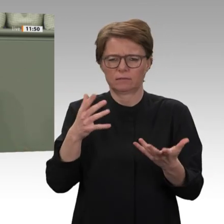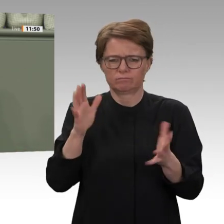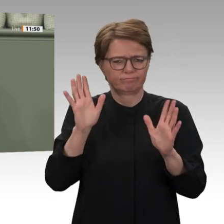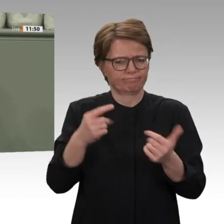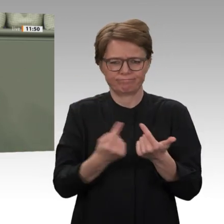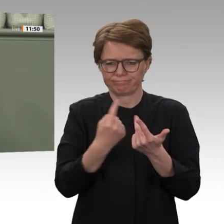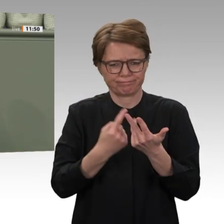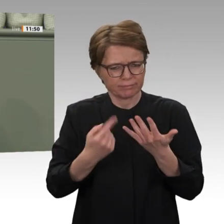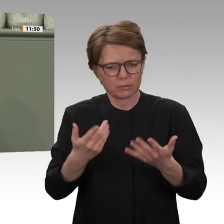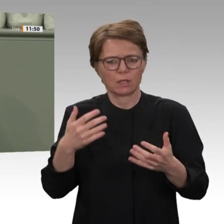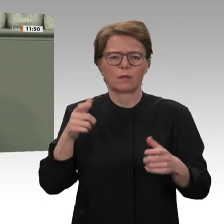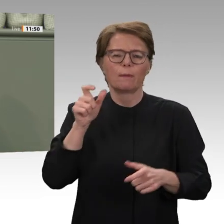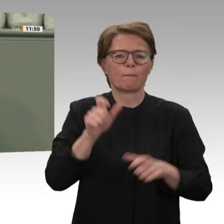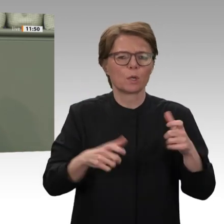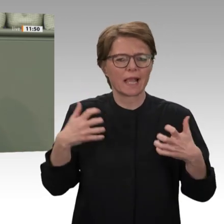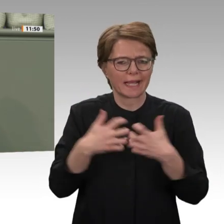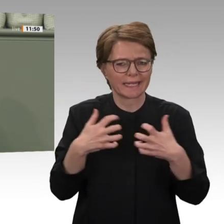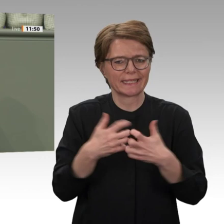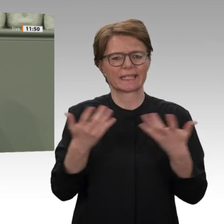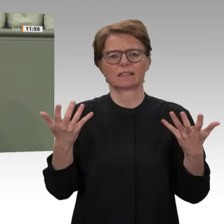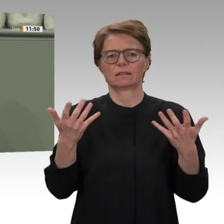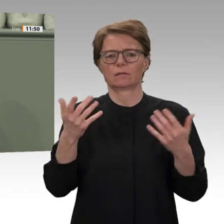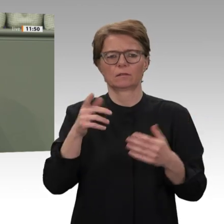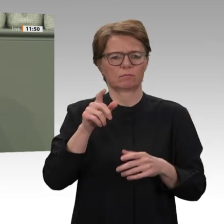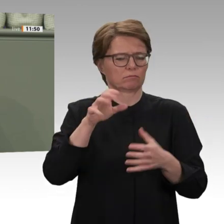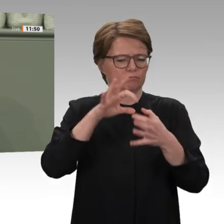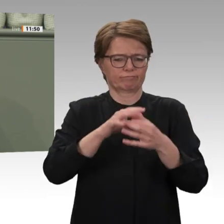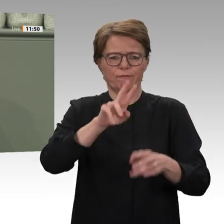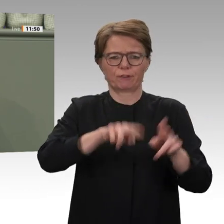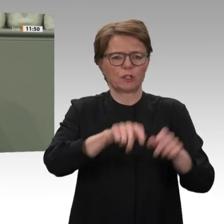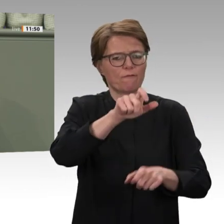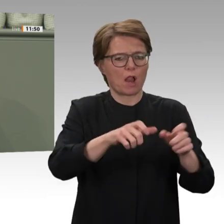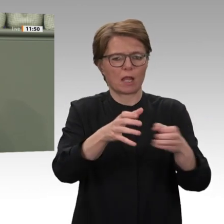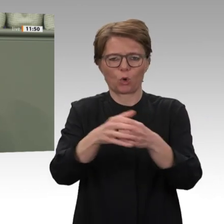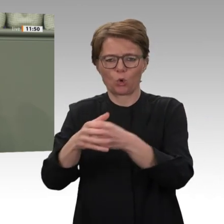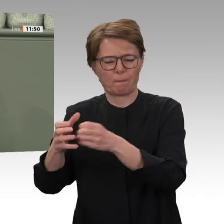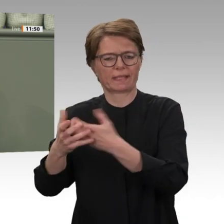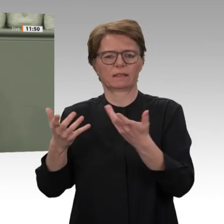UNAMID wurden Bundeswehrsoldaten nach Darfur entsandt. Es hieß, ein internationaler